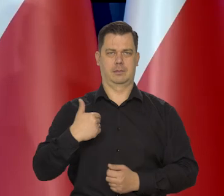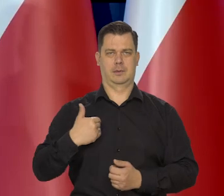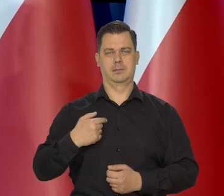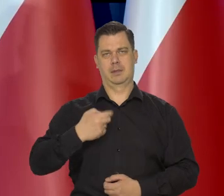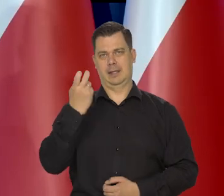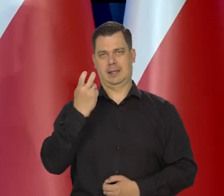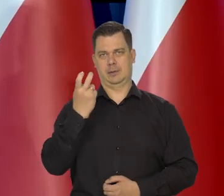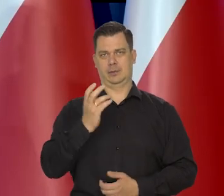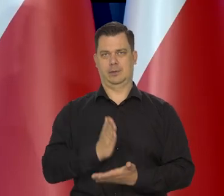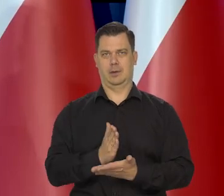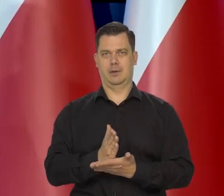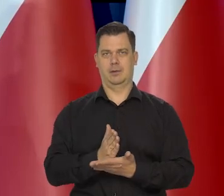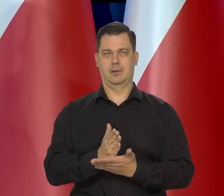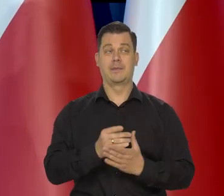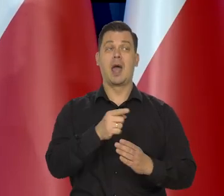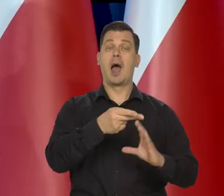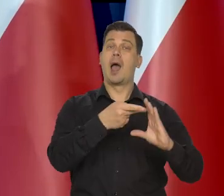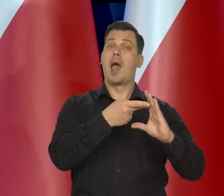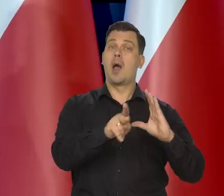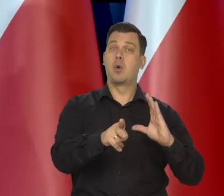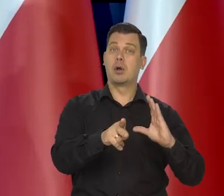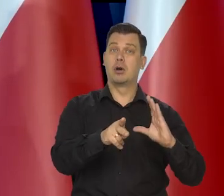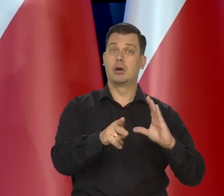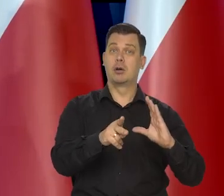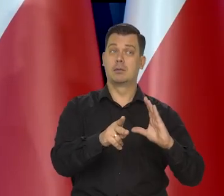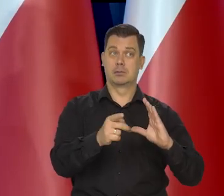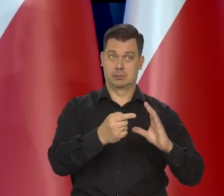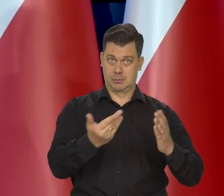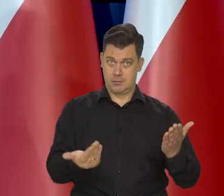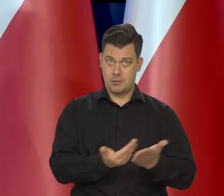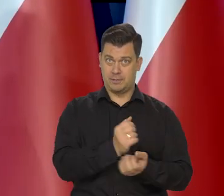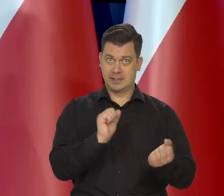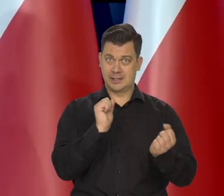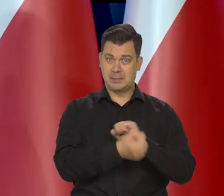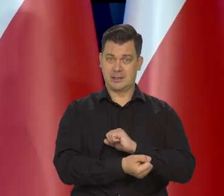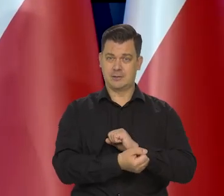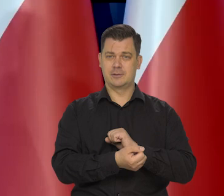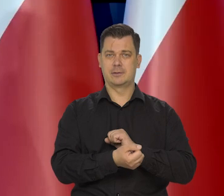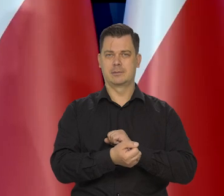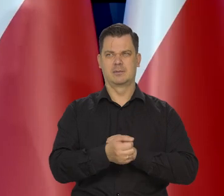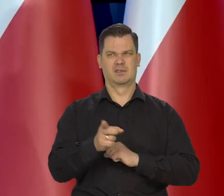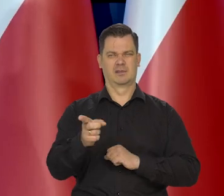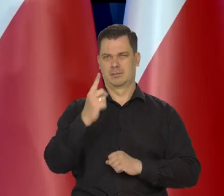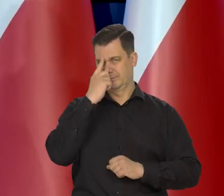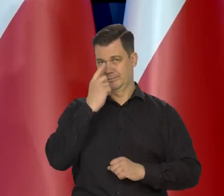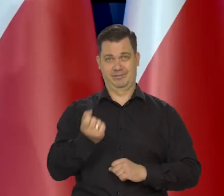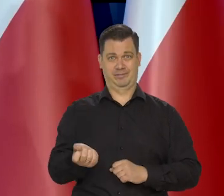Co do euro pojawiają się znowu jakieś egzotyczne wypowiedzi